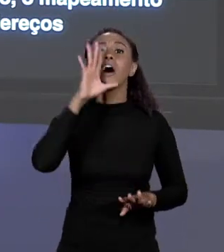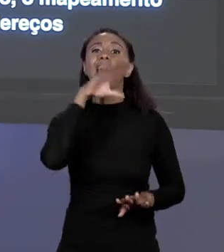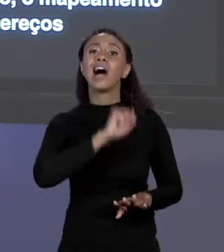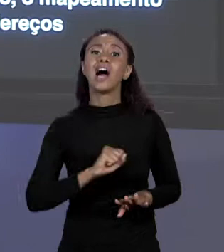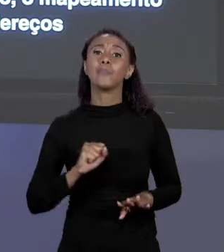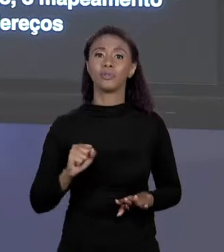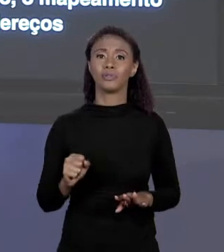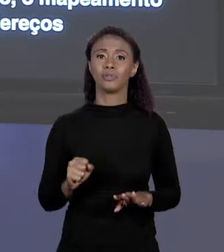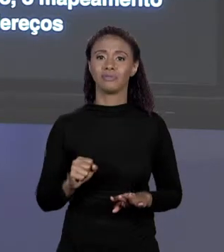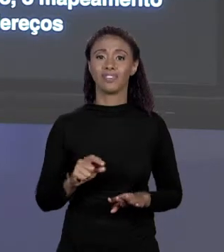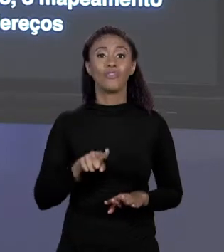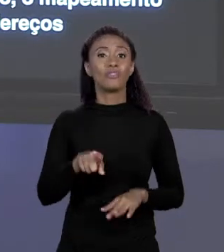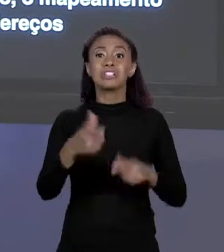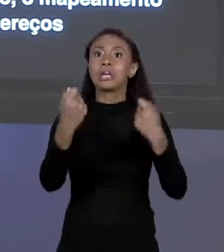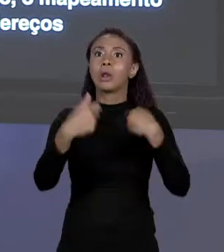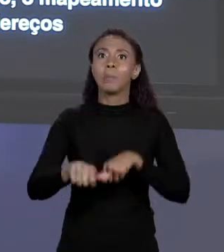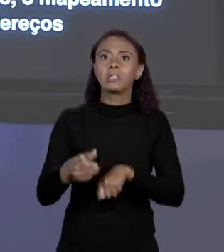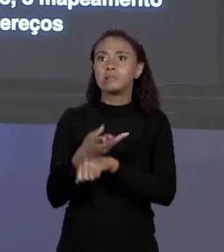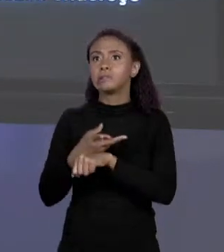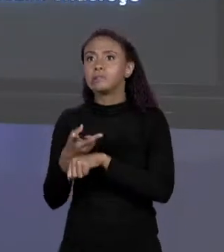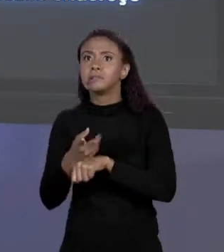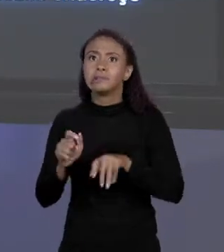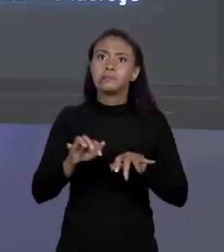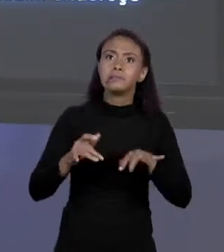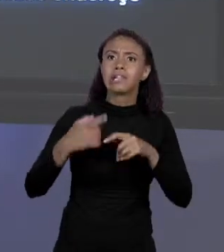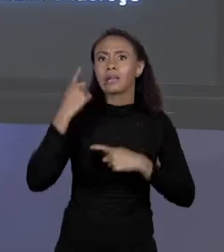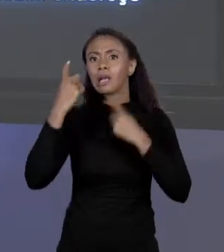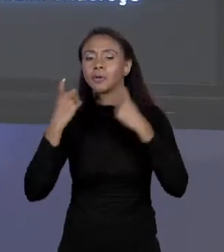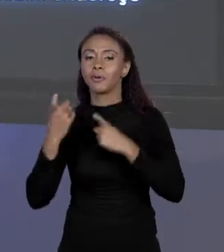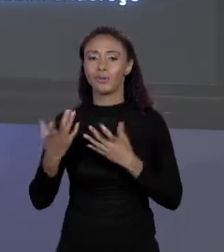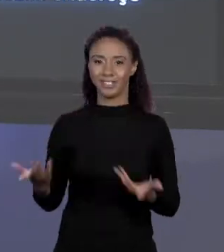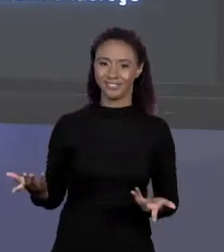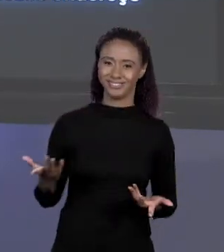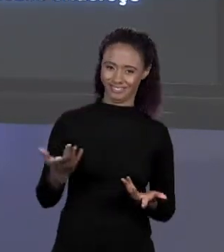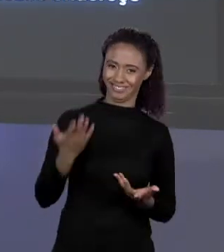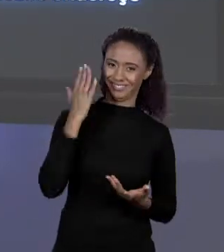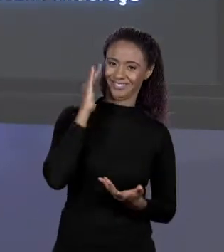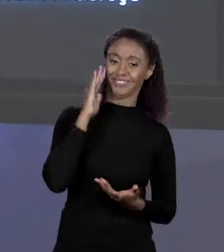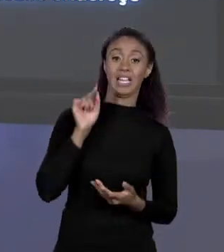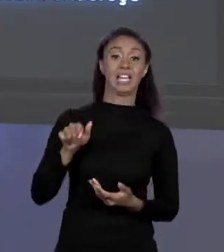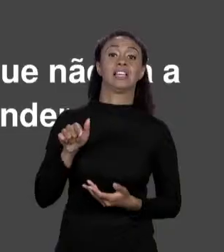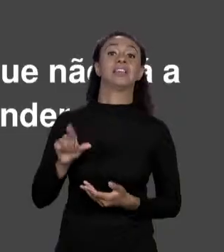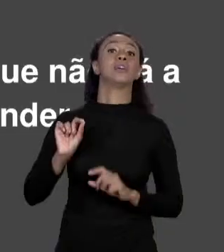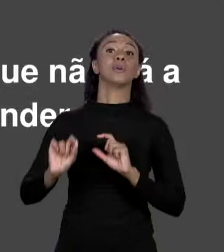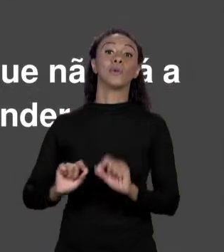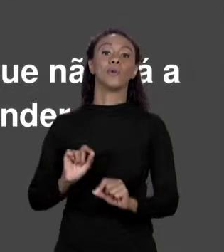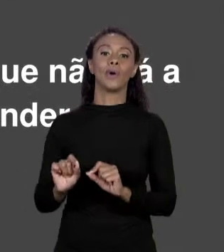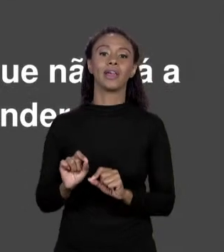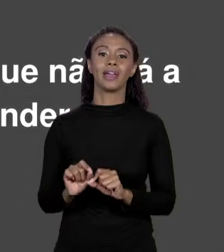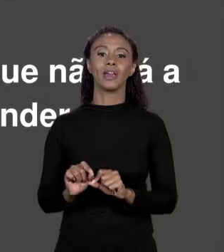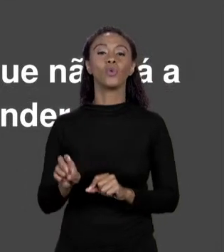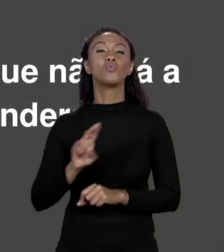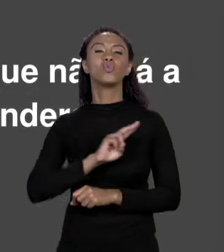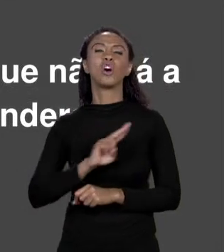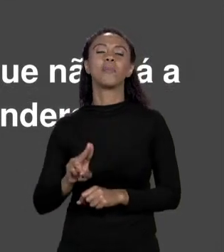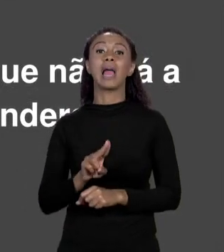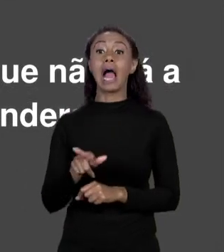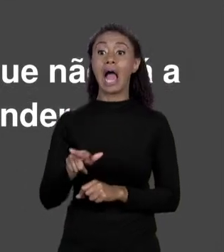LONGE DE VOCÊ, PARA QUE VOCÊ NÃO PRECISE SE PREOCUPAR COM ISSO. A GENTE DIZ QUE ESSA INFORMAÇÃO FOI ABSTRAÍDA, A GENTE OLHA O PROBLEMA SOBRE